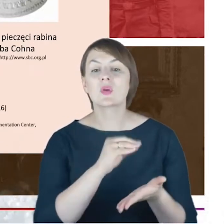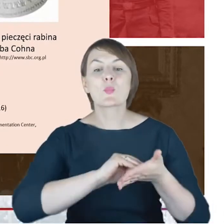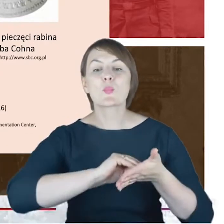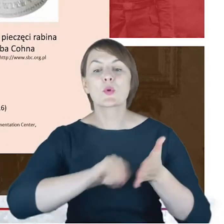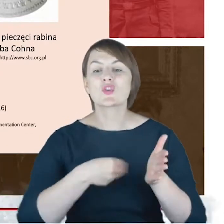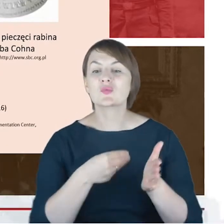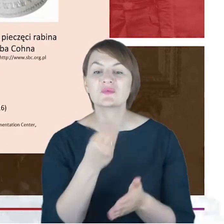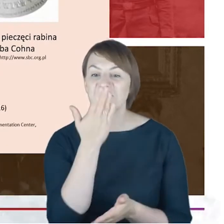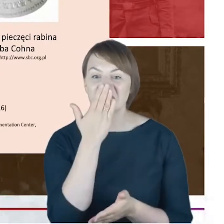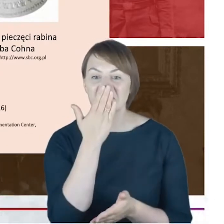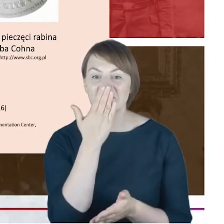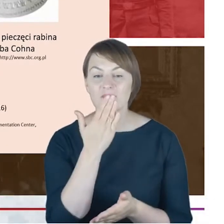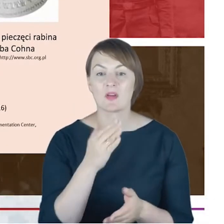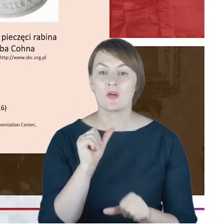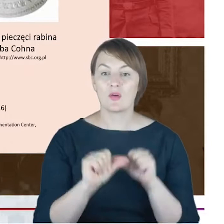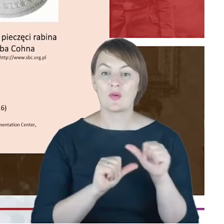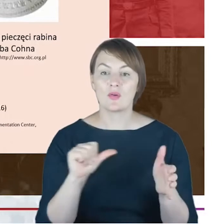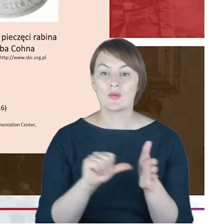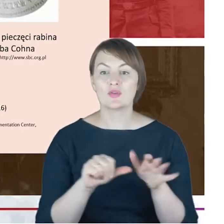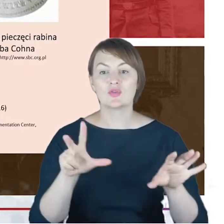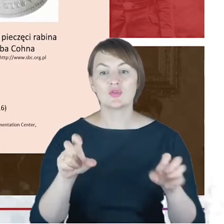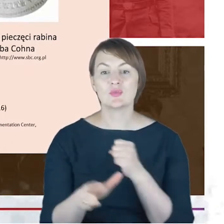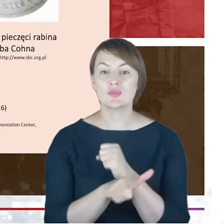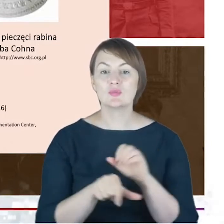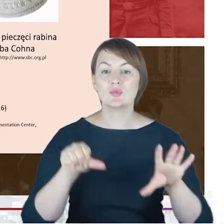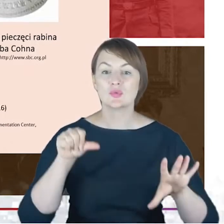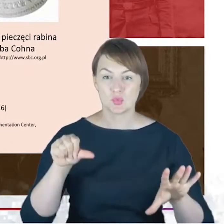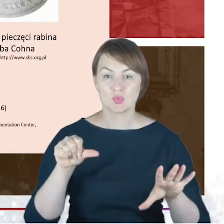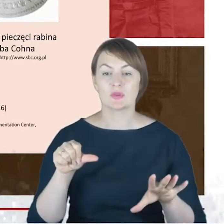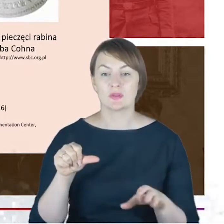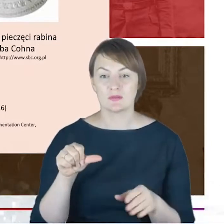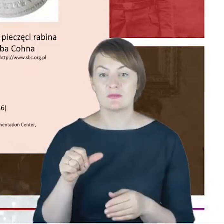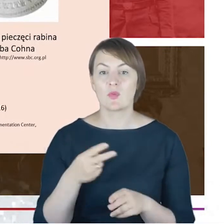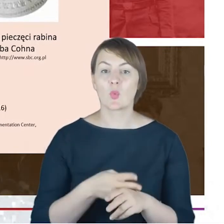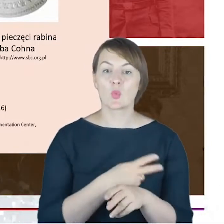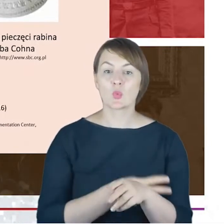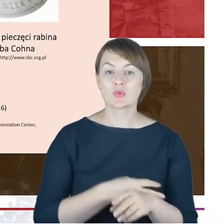18 76 złożony w urzędzie stanu cywilnego w momencie zgłaszania